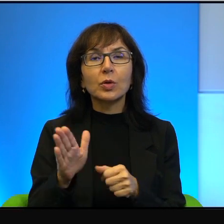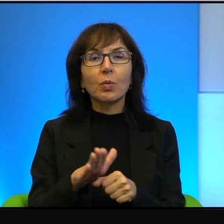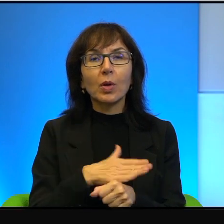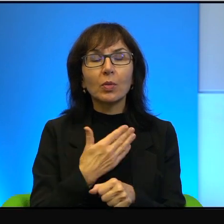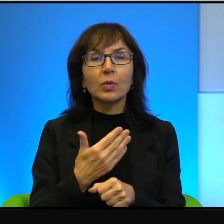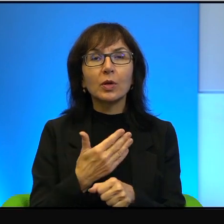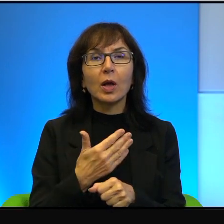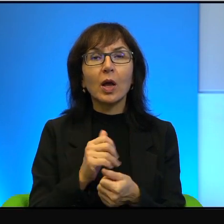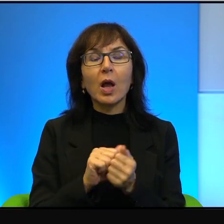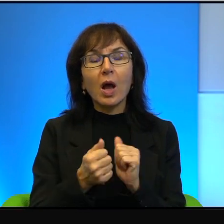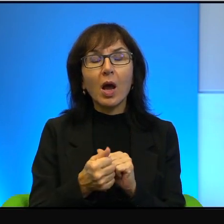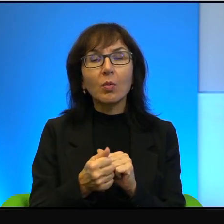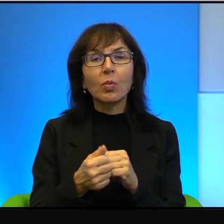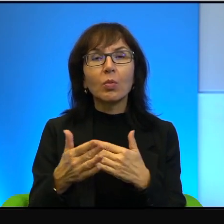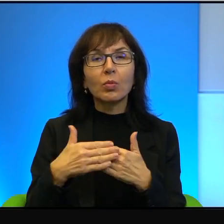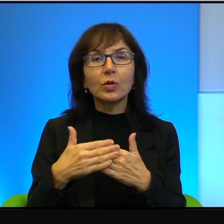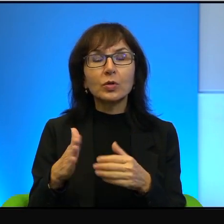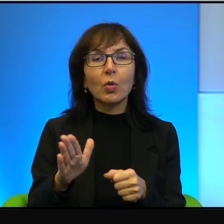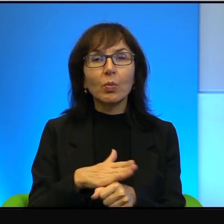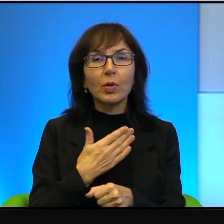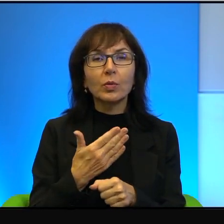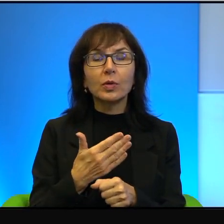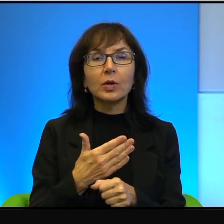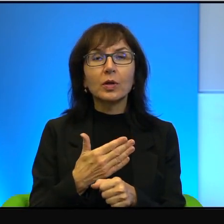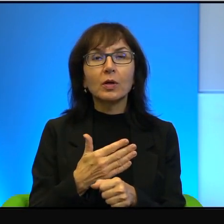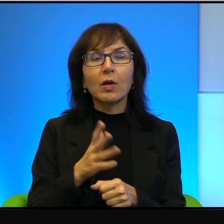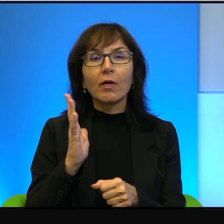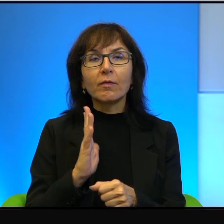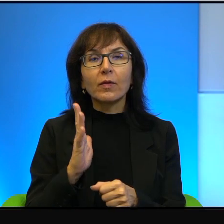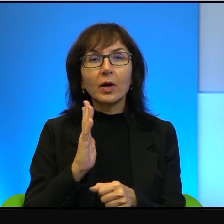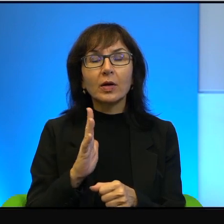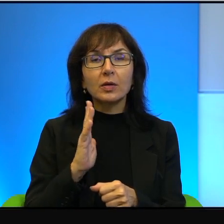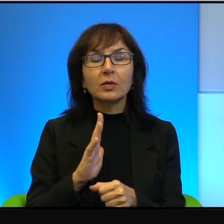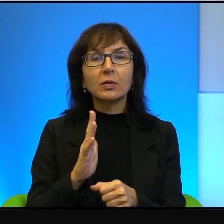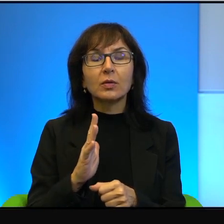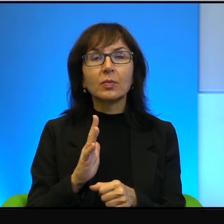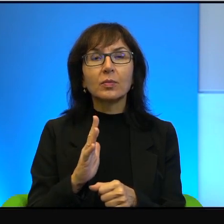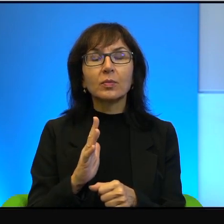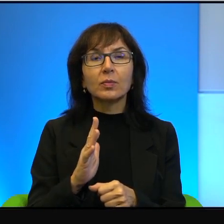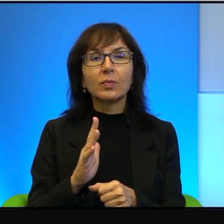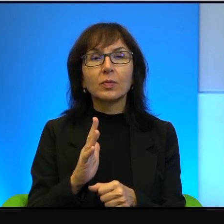albo prawie pełne. To warto wyprzeć z siebie świadomość,